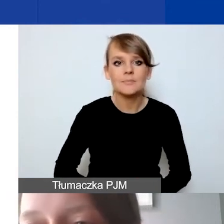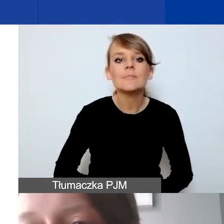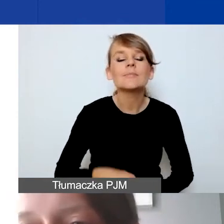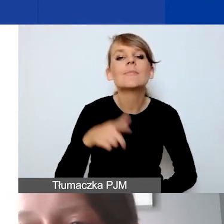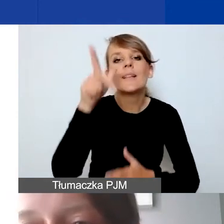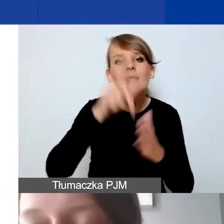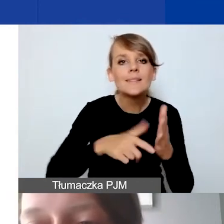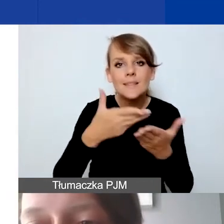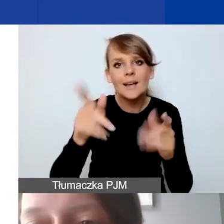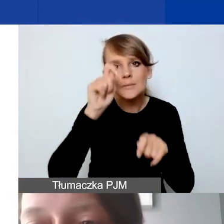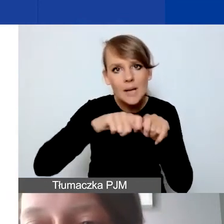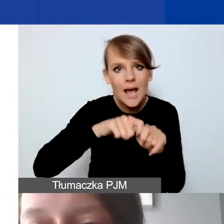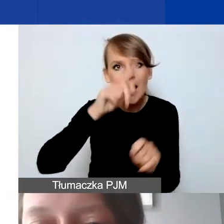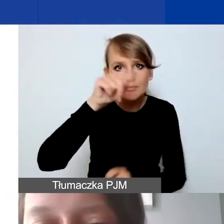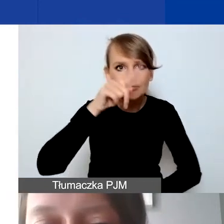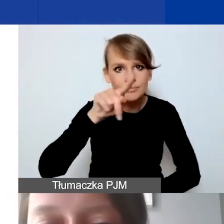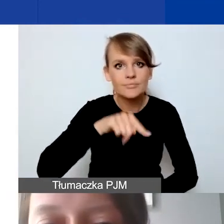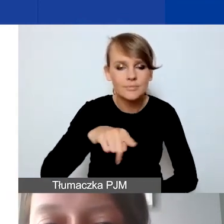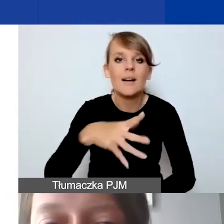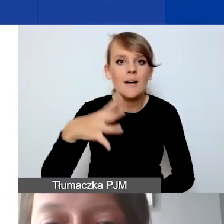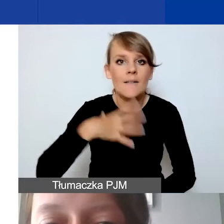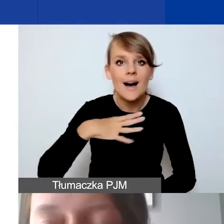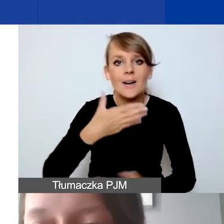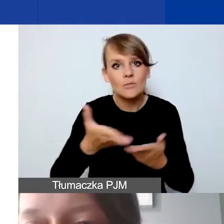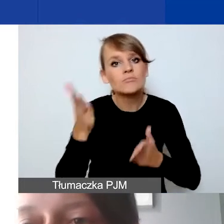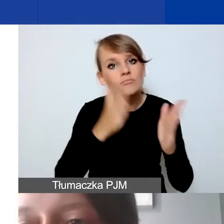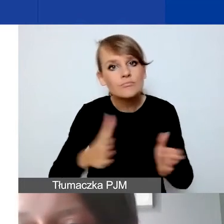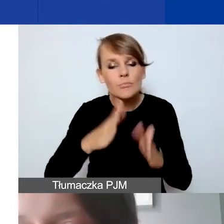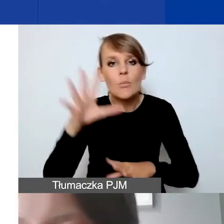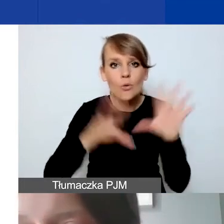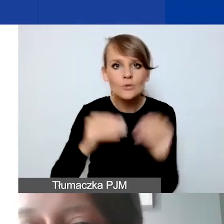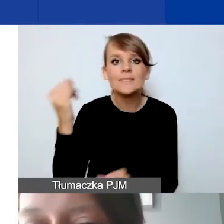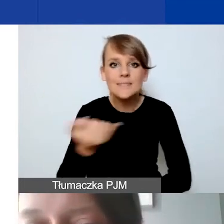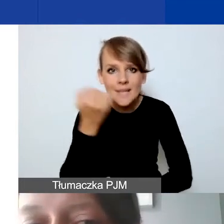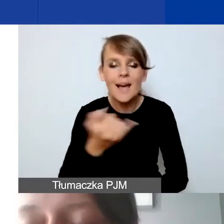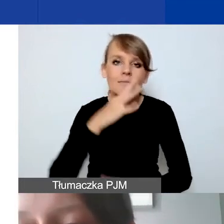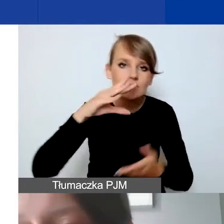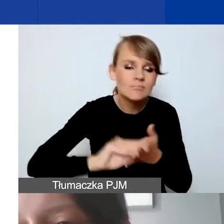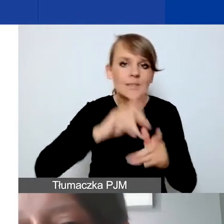Też zachęcam, żeby pracując nad budżetem, zawsze jeszcze raz sprawdzić, po pierwsze,